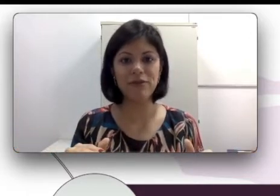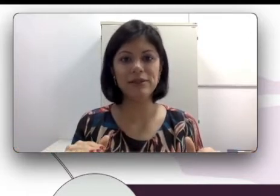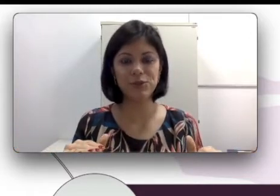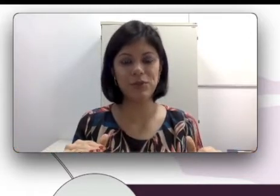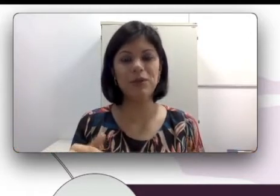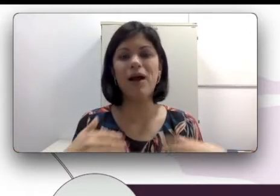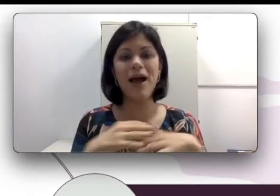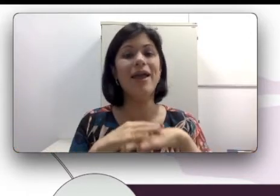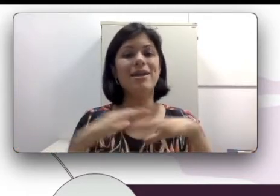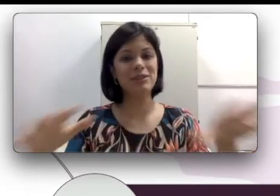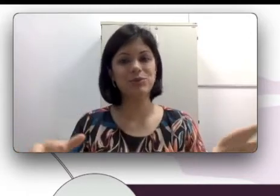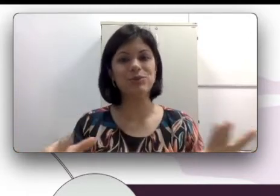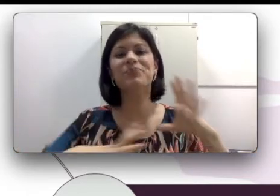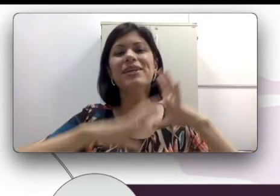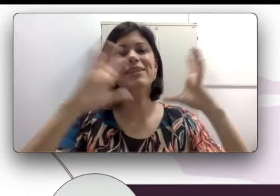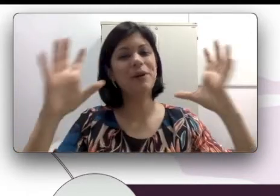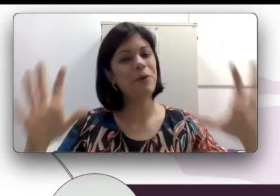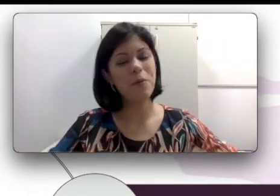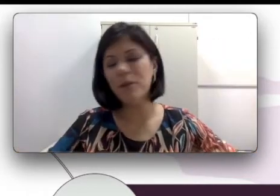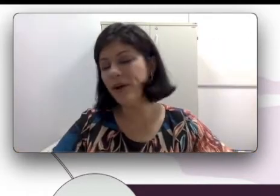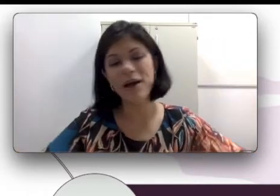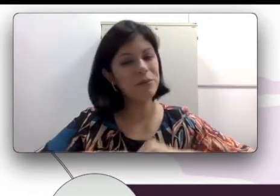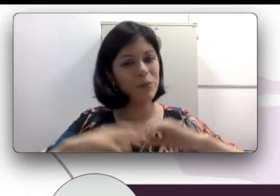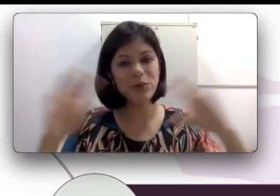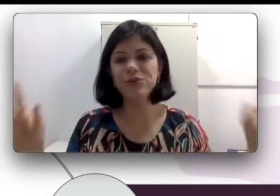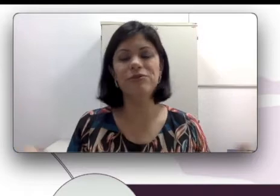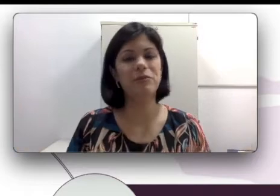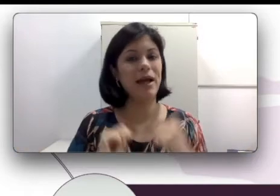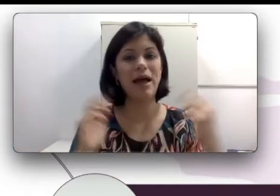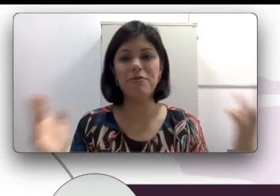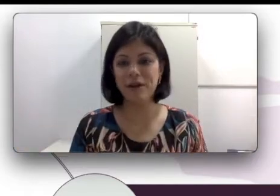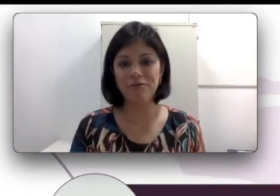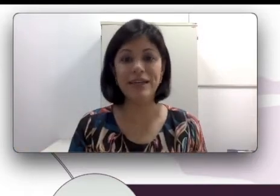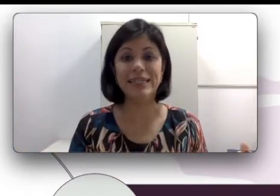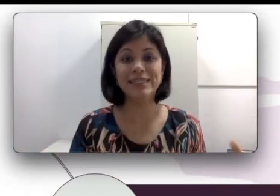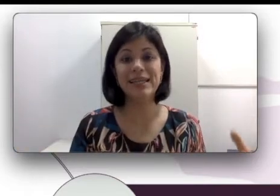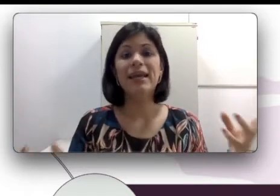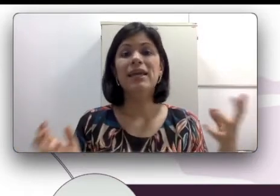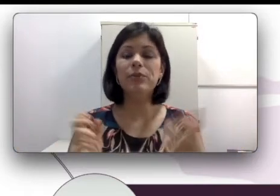descobriram que ele era surdo. Então comemoraram muito, vibraram, ficaram felizes e puderam